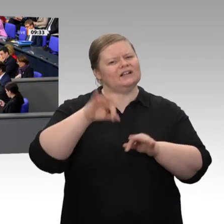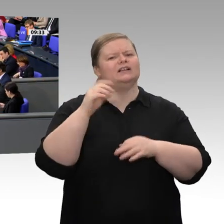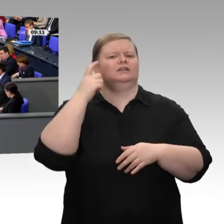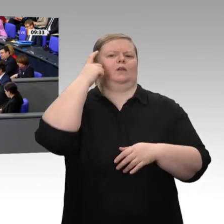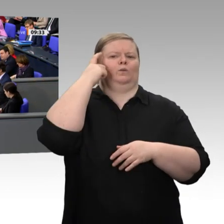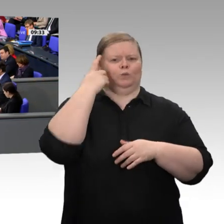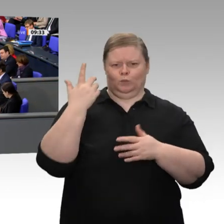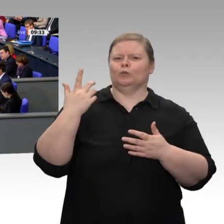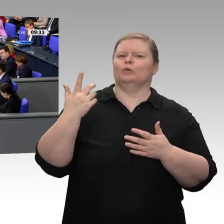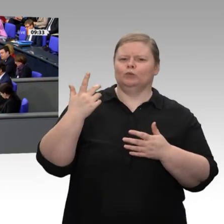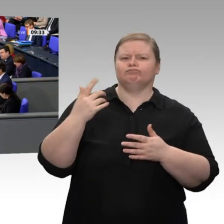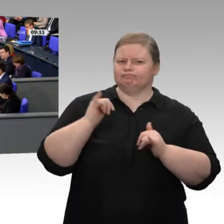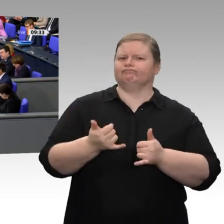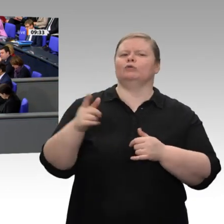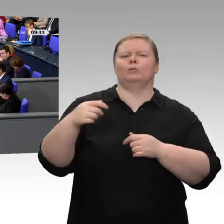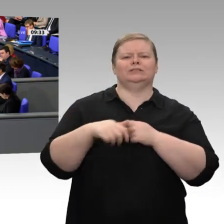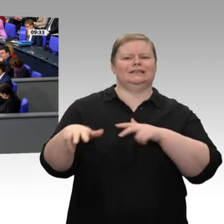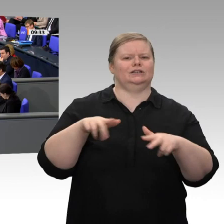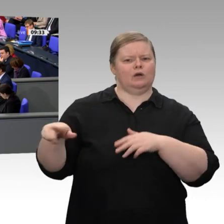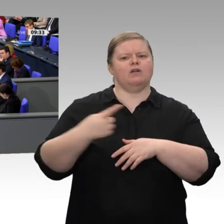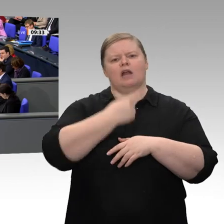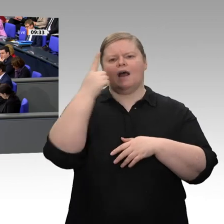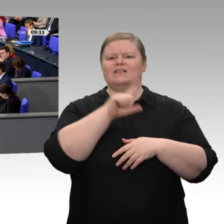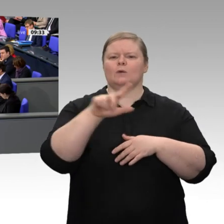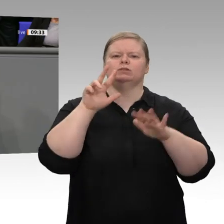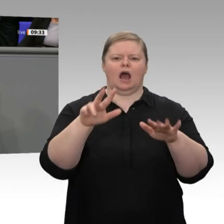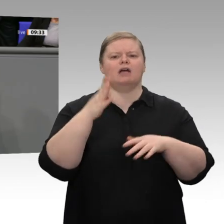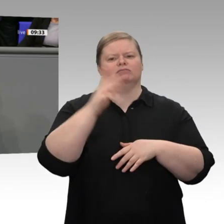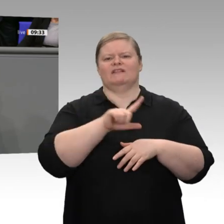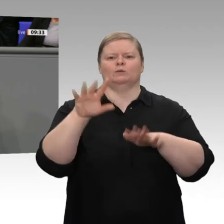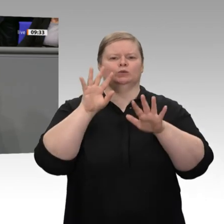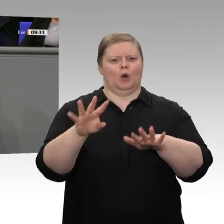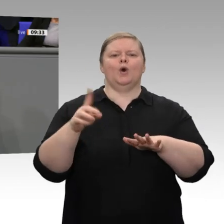mehr -, hat sich dieses Land und insbesondere der Mittelstand in atemberaubender Geschwindigkeit